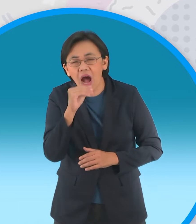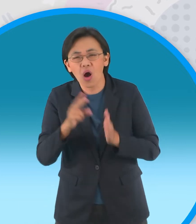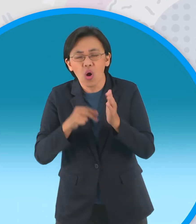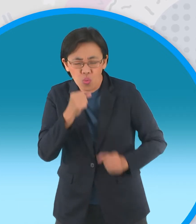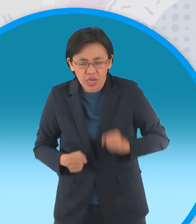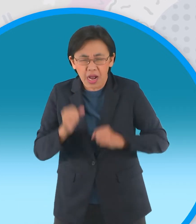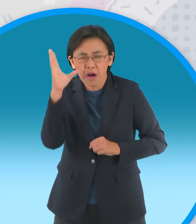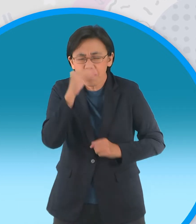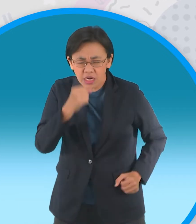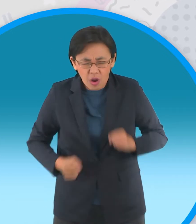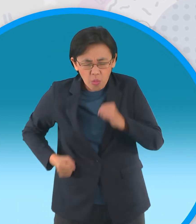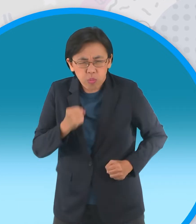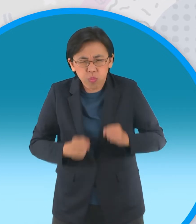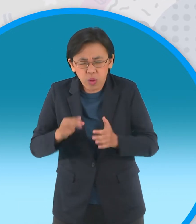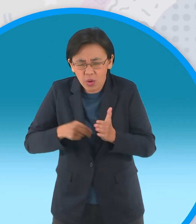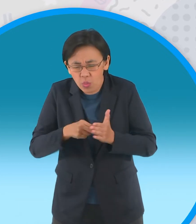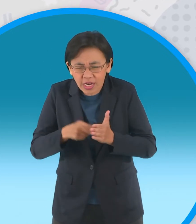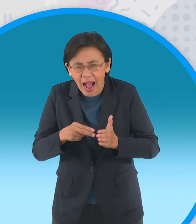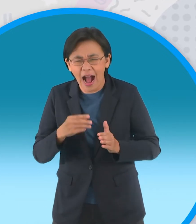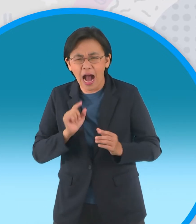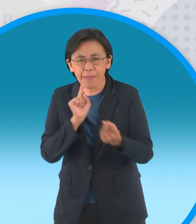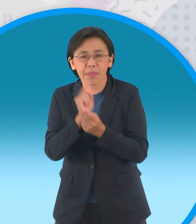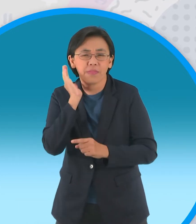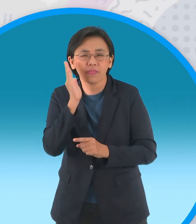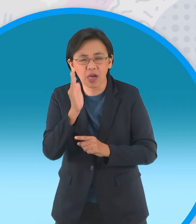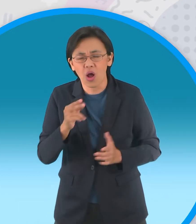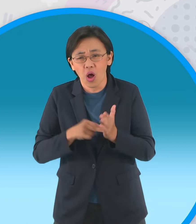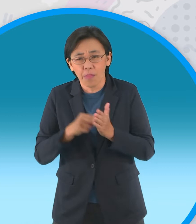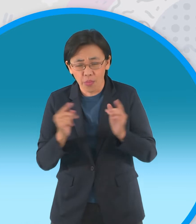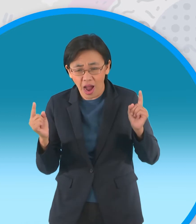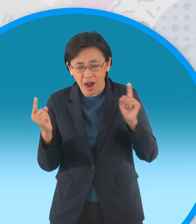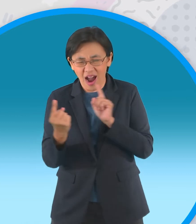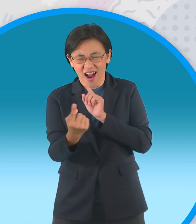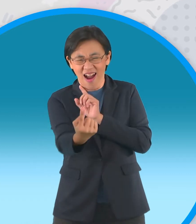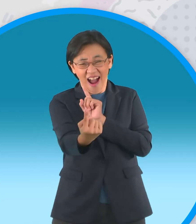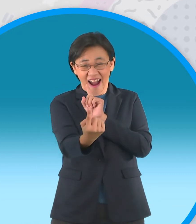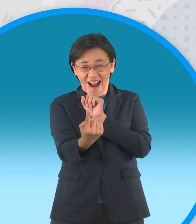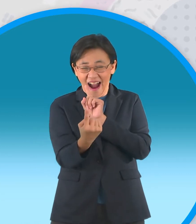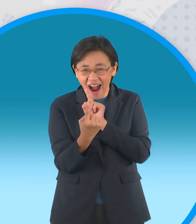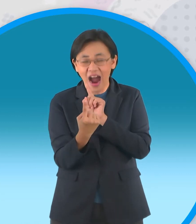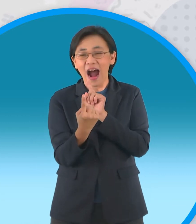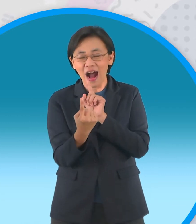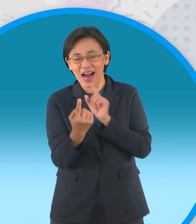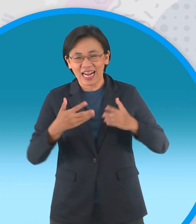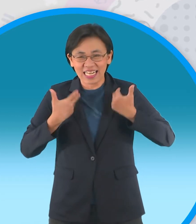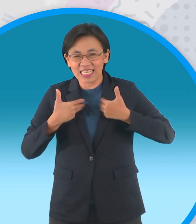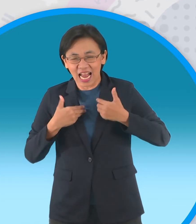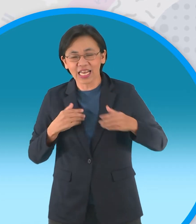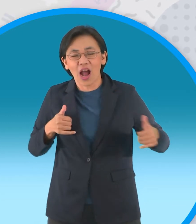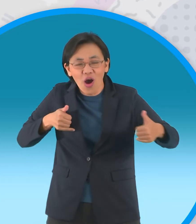ความมืดออกมาเพื่อดักหน้ากะทิกะทิเห็นหนูแป้งวิ่งมาก็ดีใจทั้งคู่จึงวิ่งเข้าหากัน